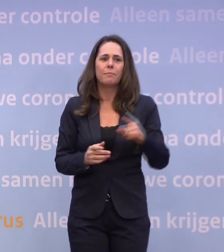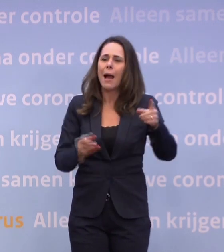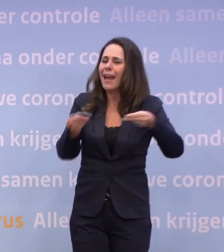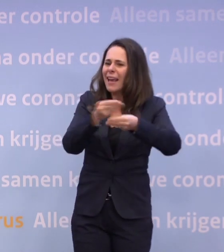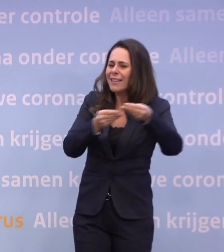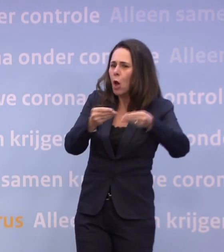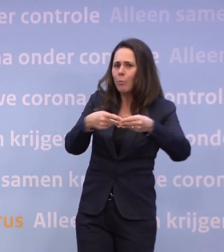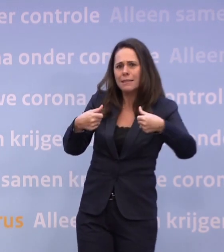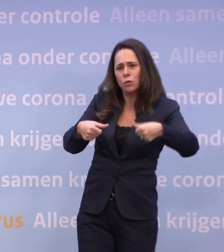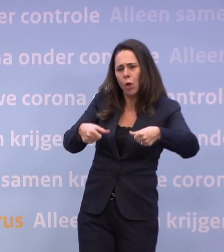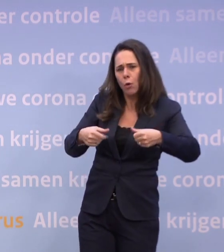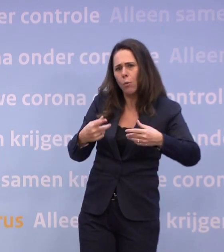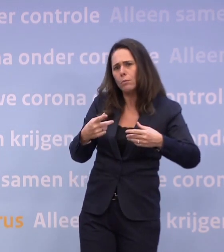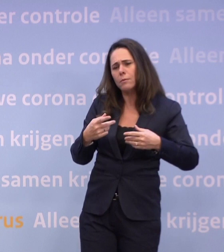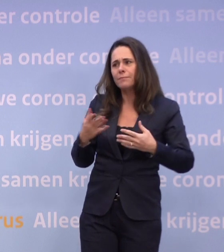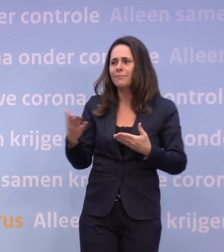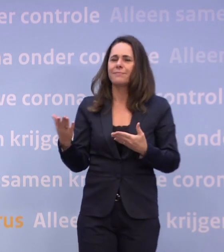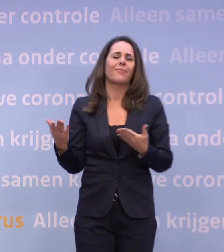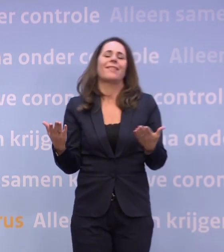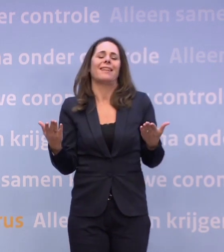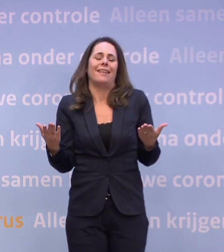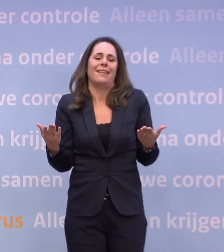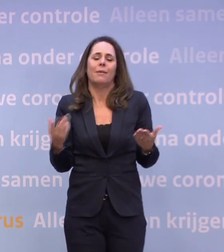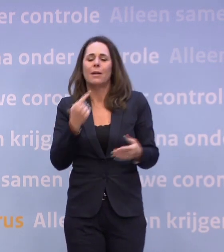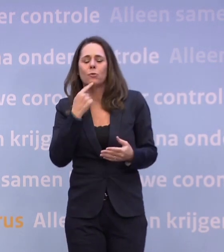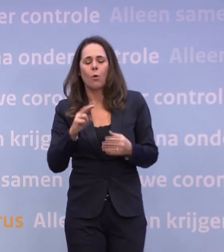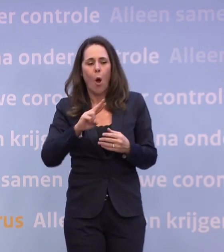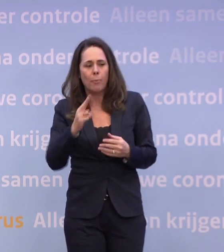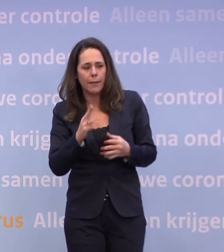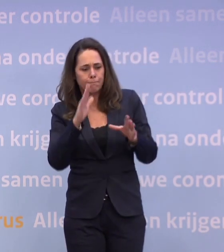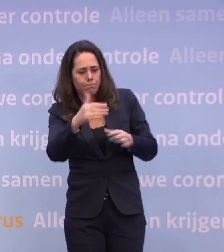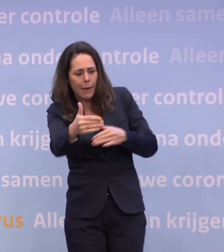...om iets te doen op dit ogenblik? Nee, maar die zijn natuurlijk wel meteen weer gaan rekenen aan hun pakketten...